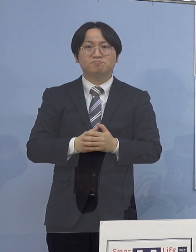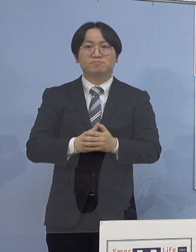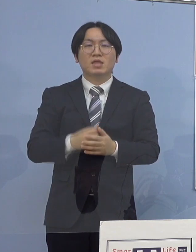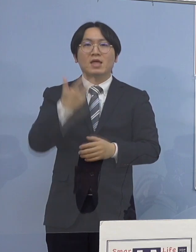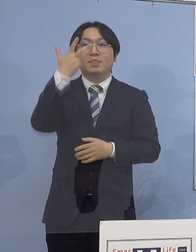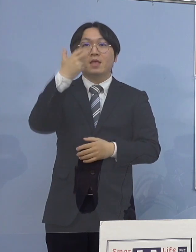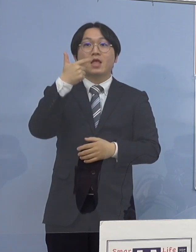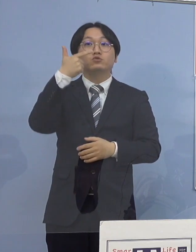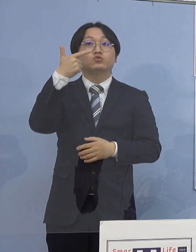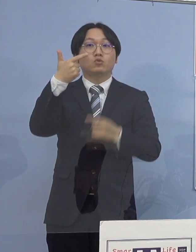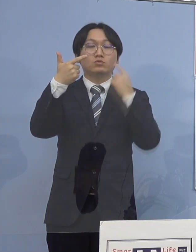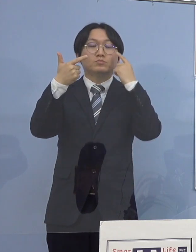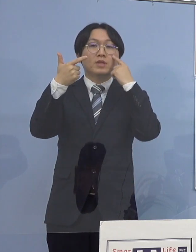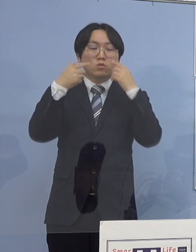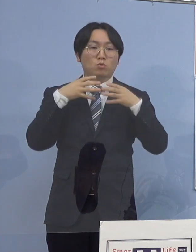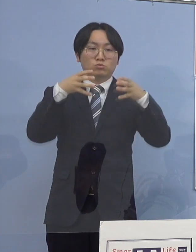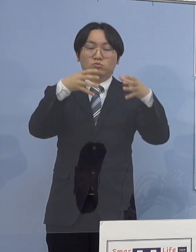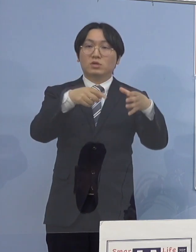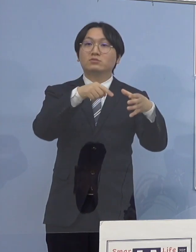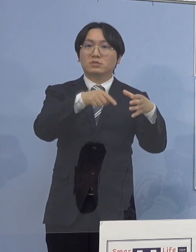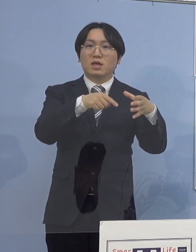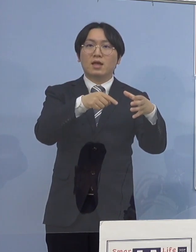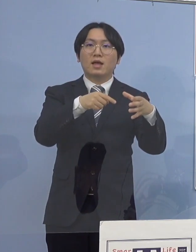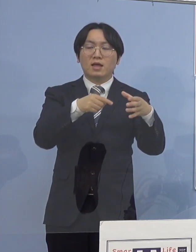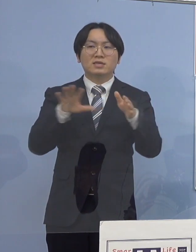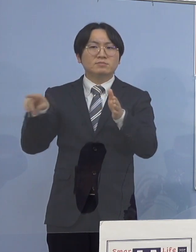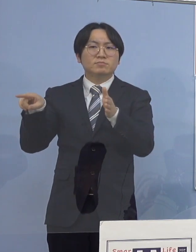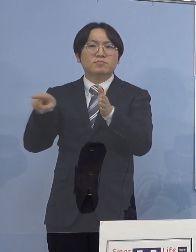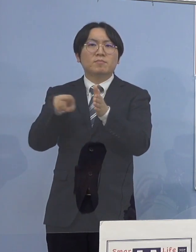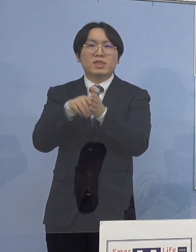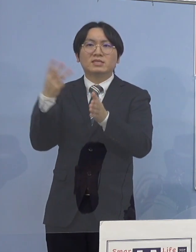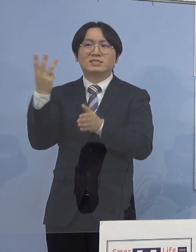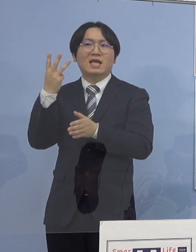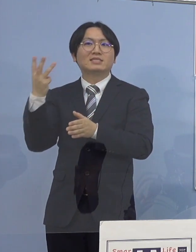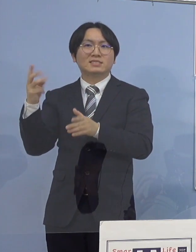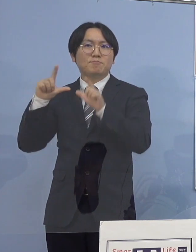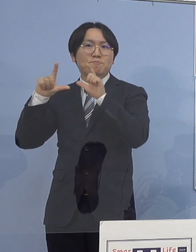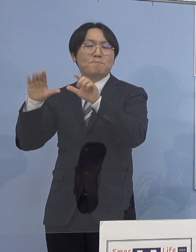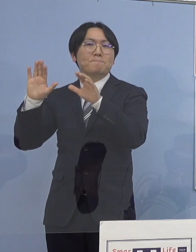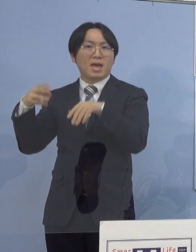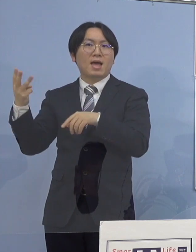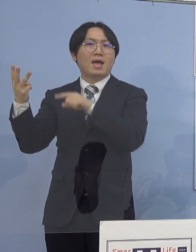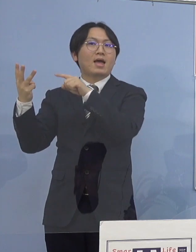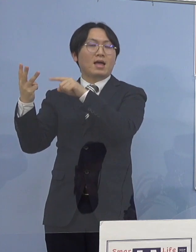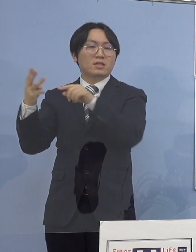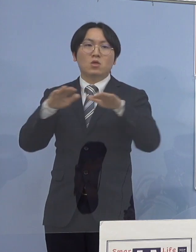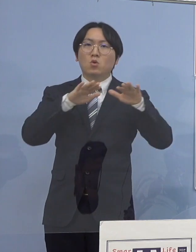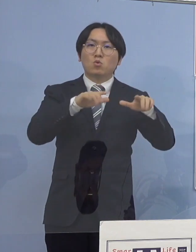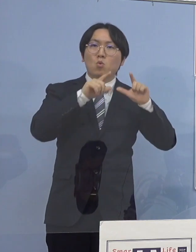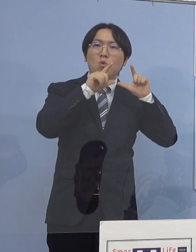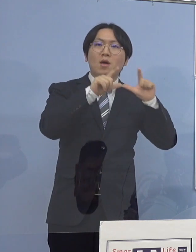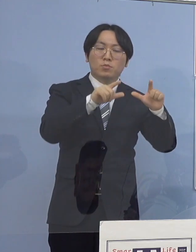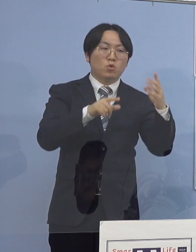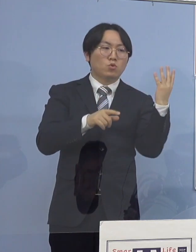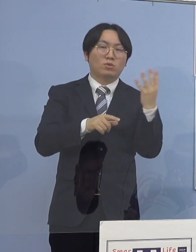これまで発表した3名の感染者に 本日発表の4名を合わせた